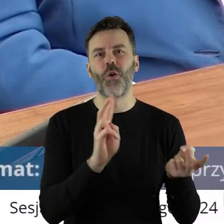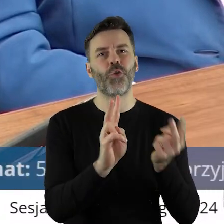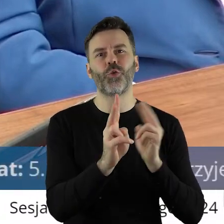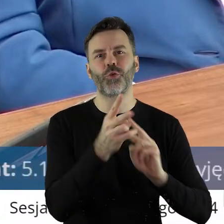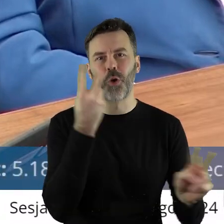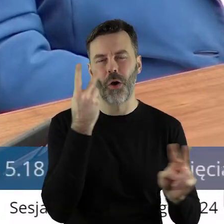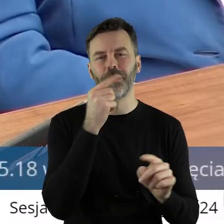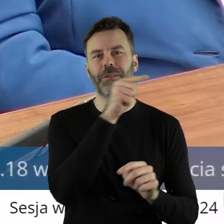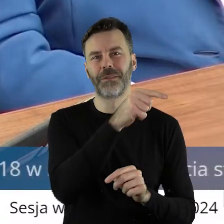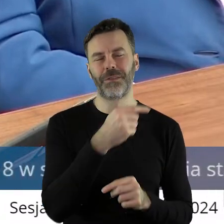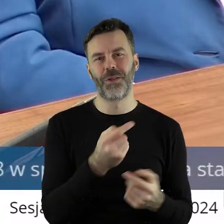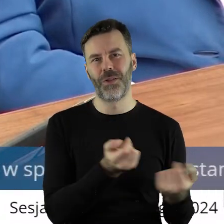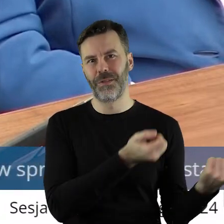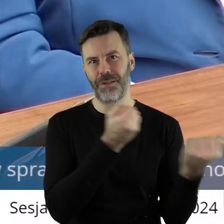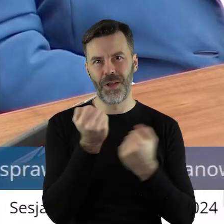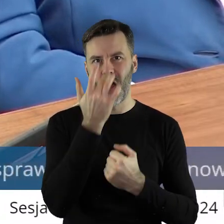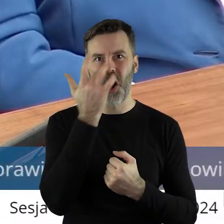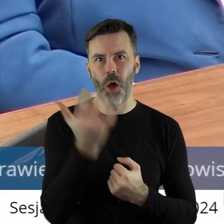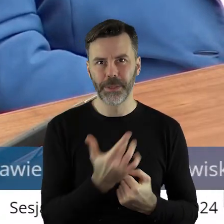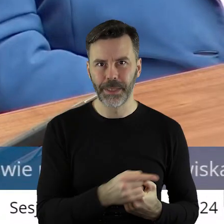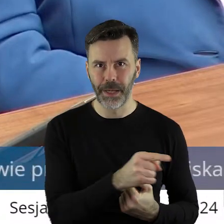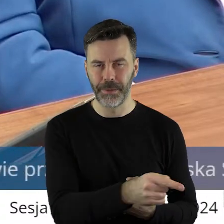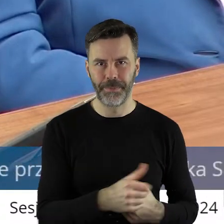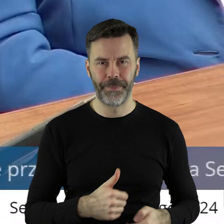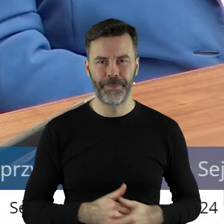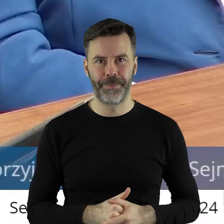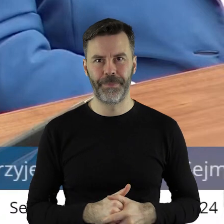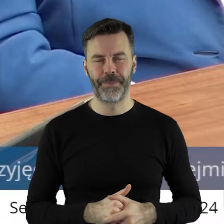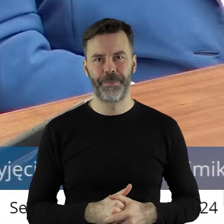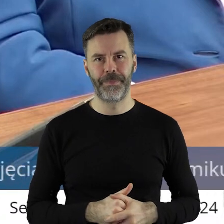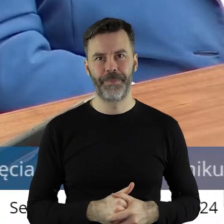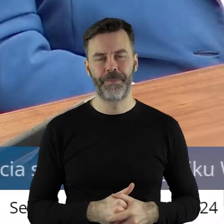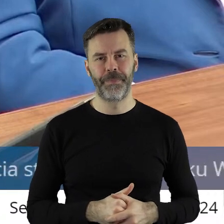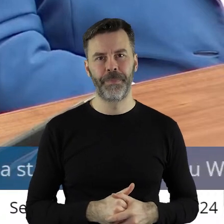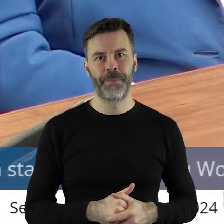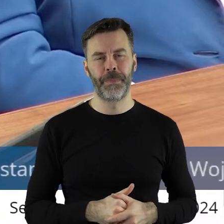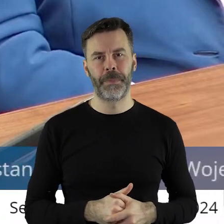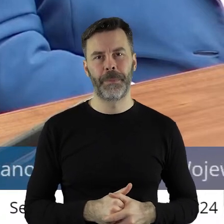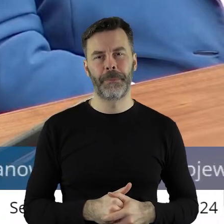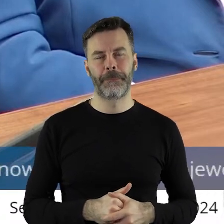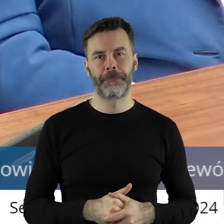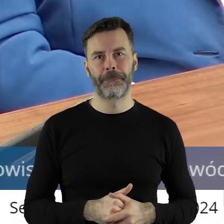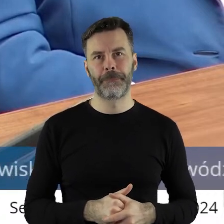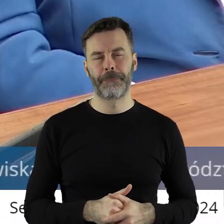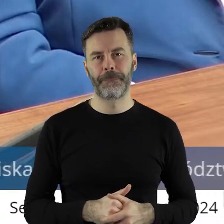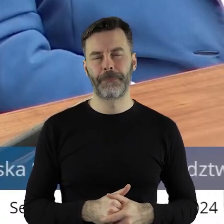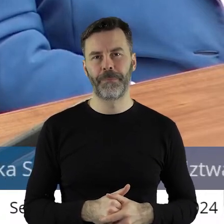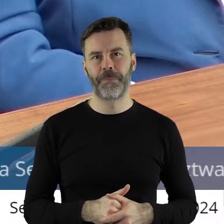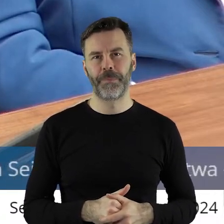to są produkty rolne z Rosji. To także próba na siłę dopchnięcia